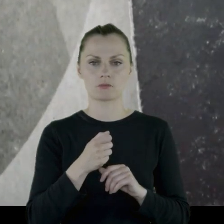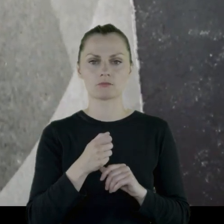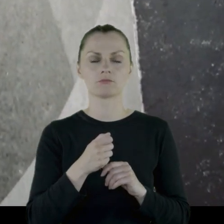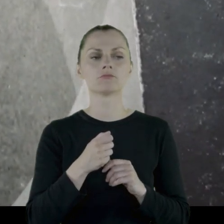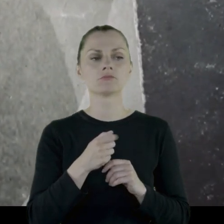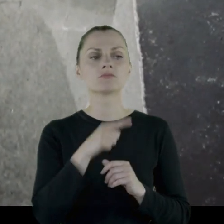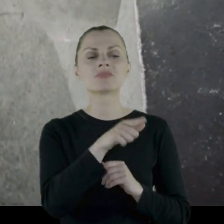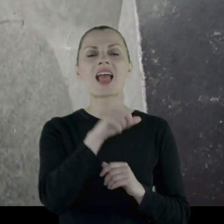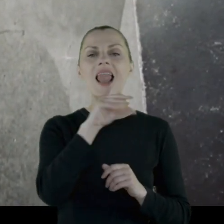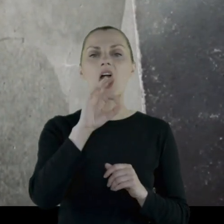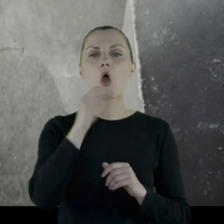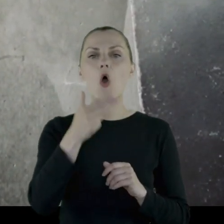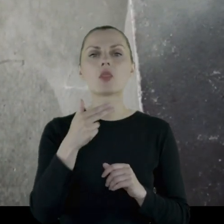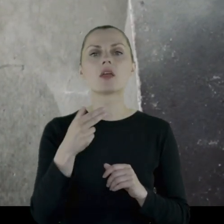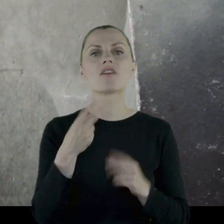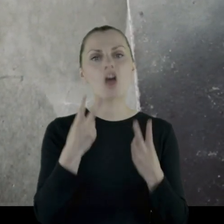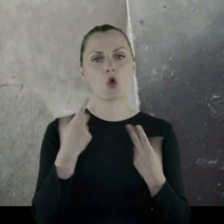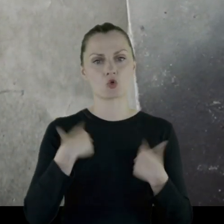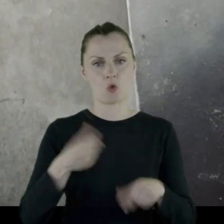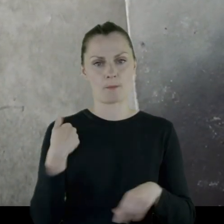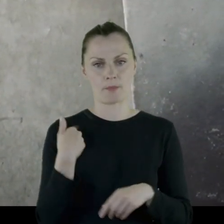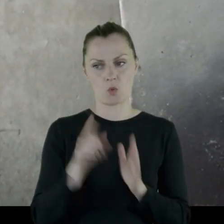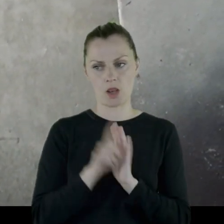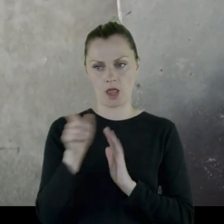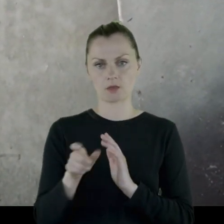i Leon był dla niej osobą ważną.